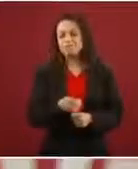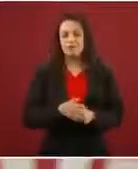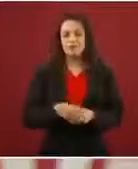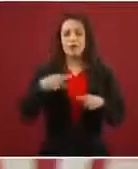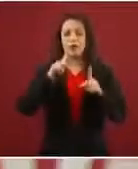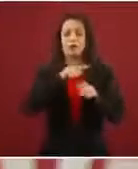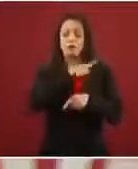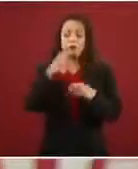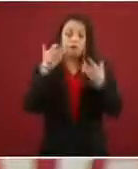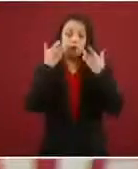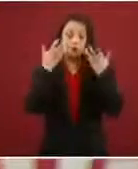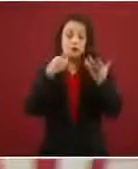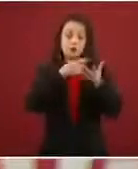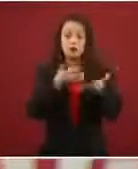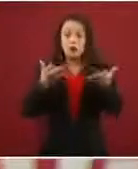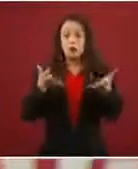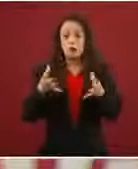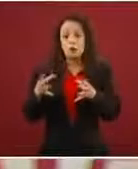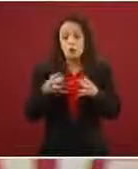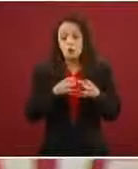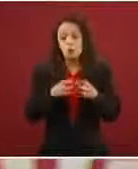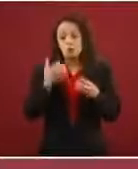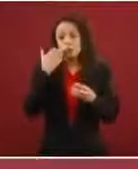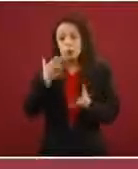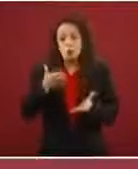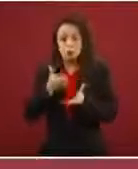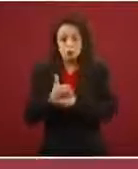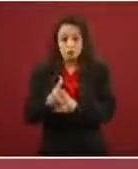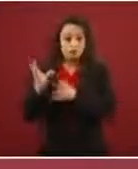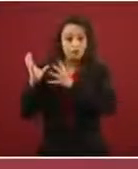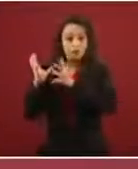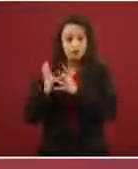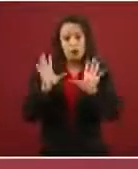yo no soy quién para decir: Oigan, no hagan esto, no hagan lo otro; pero la caravana lo